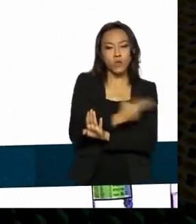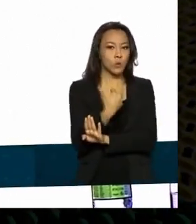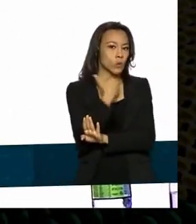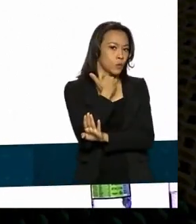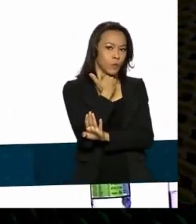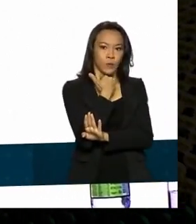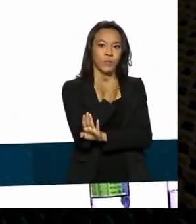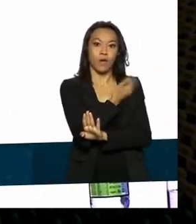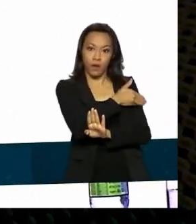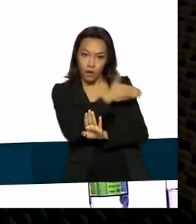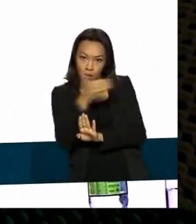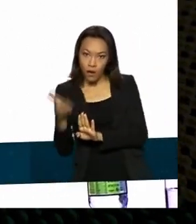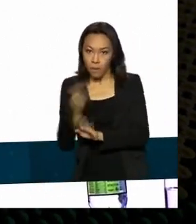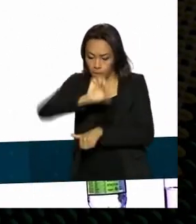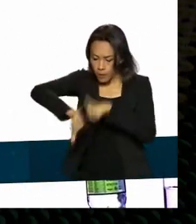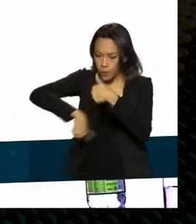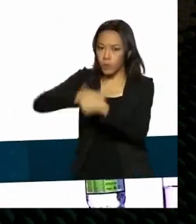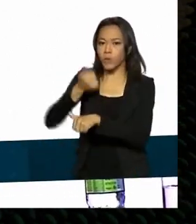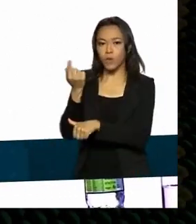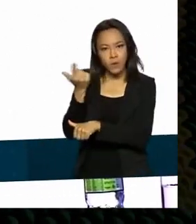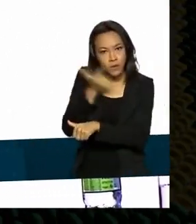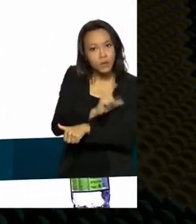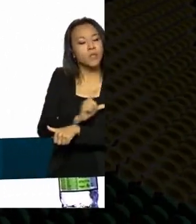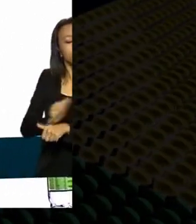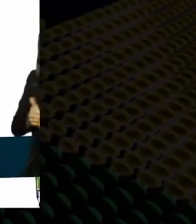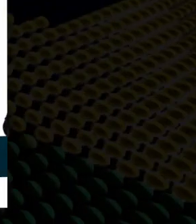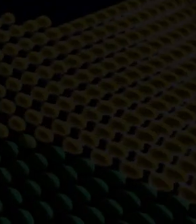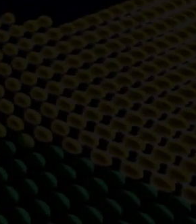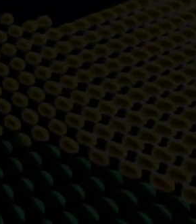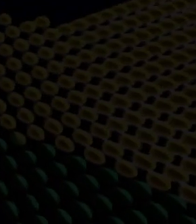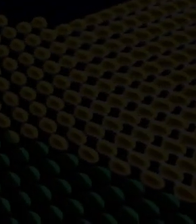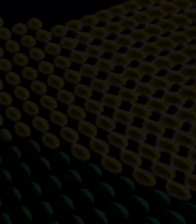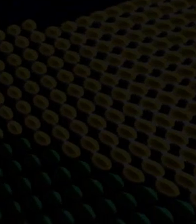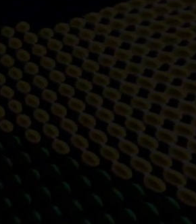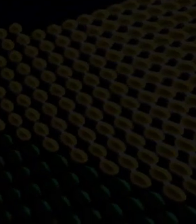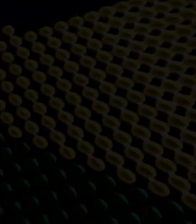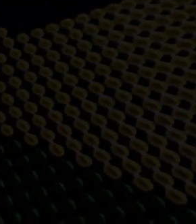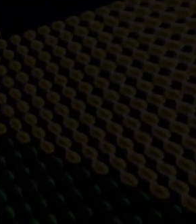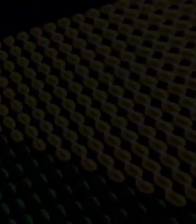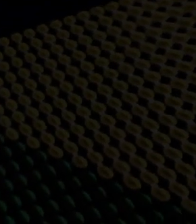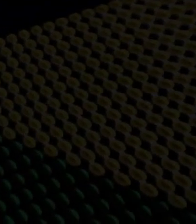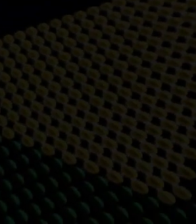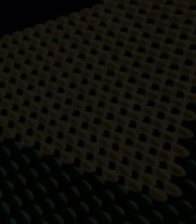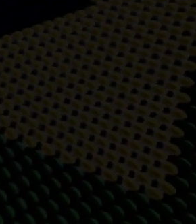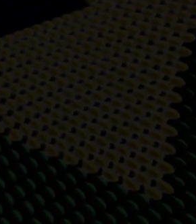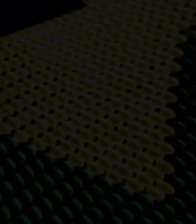gente conseguiu mudar isso de forma técnica, de forma diligente, prudente e com toda a governança. O setor de defesa